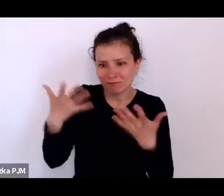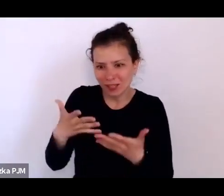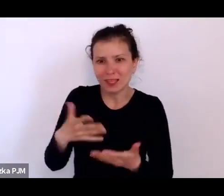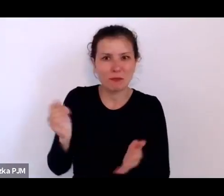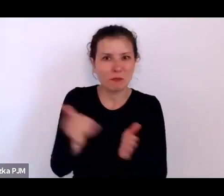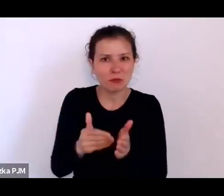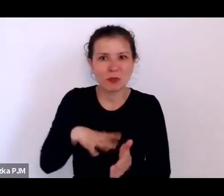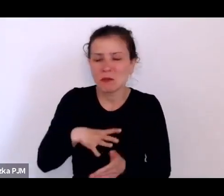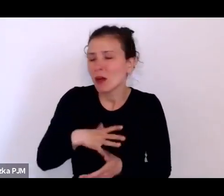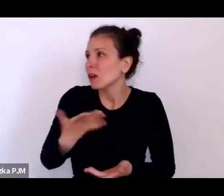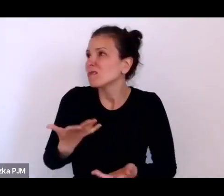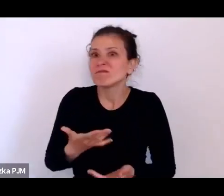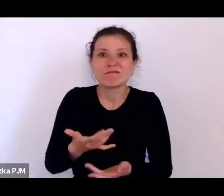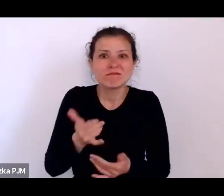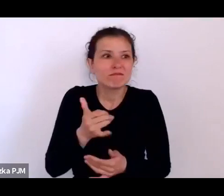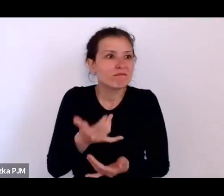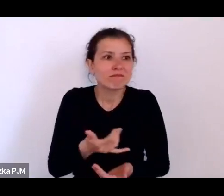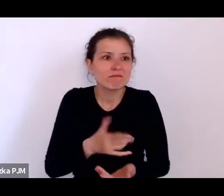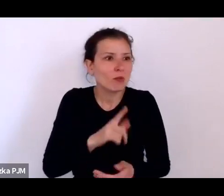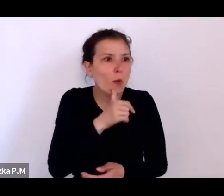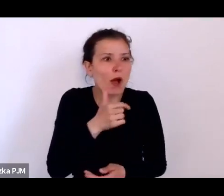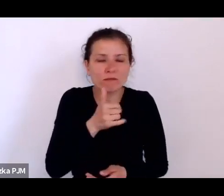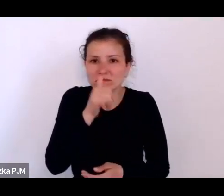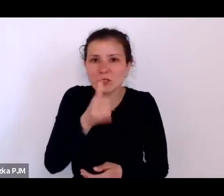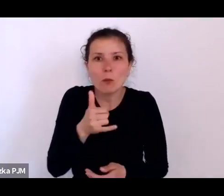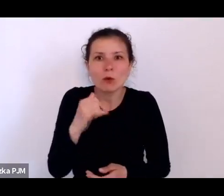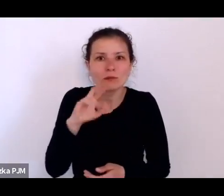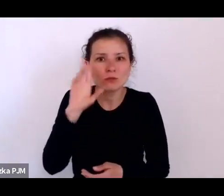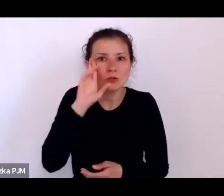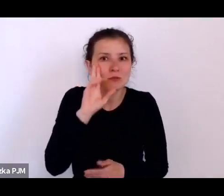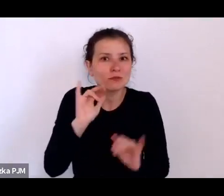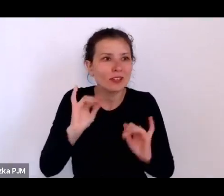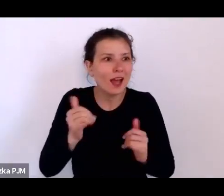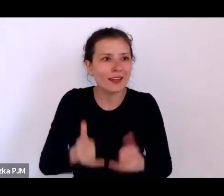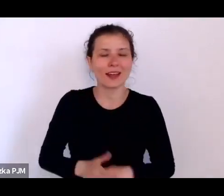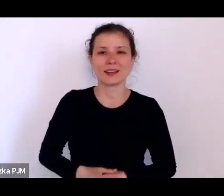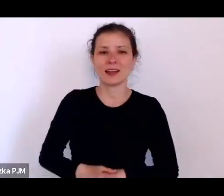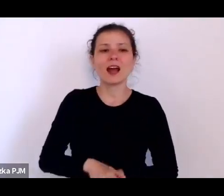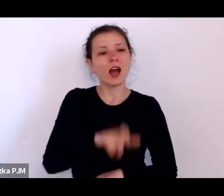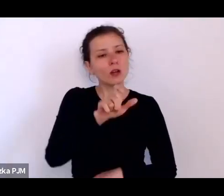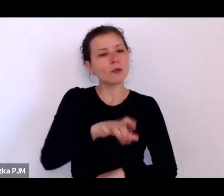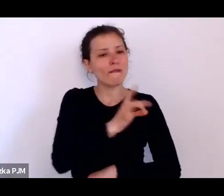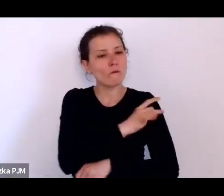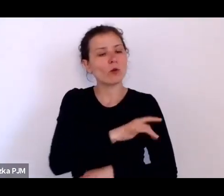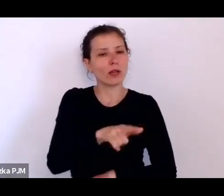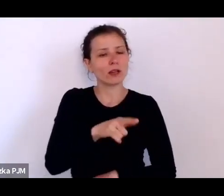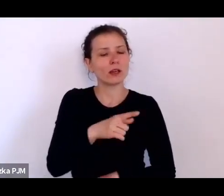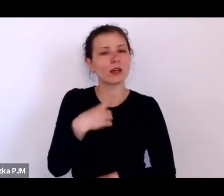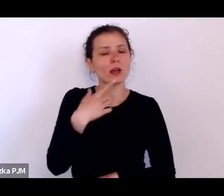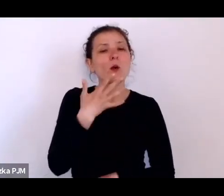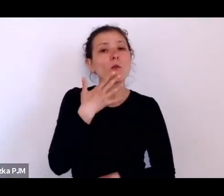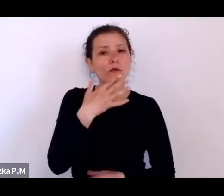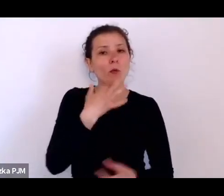no ale wujek Innocenty mówił też, że on ma koszmary senne polegające na tym, że